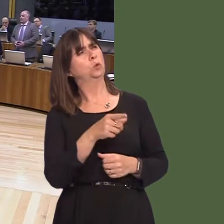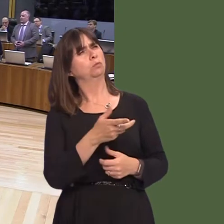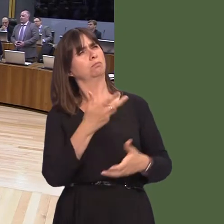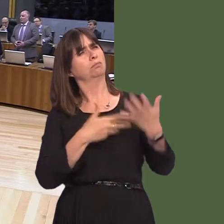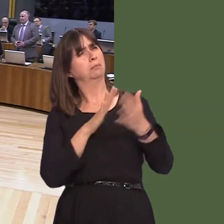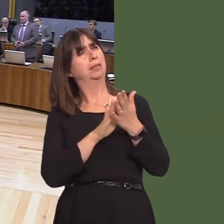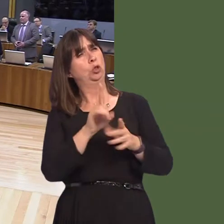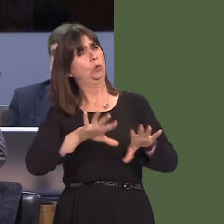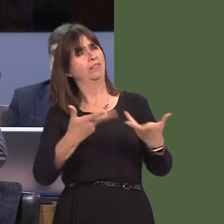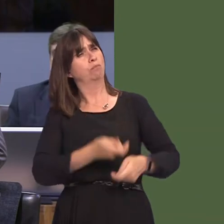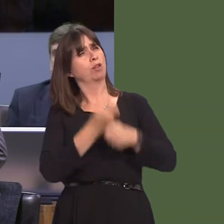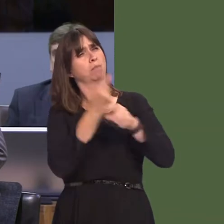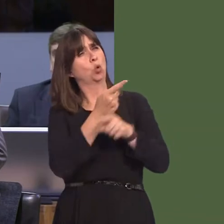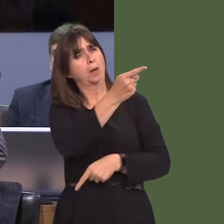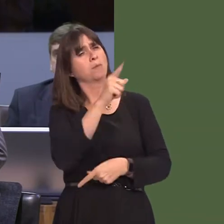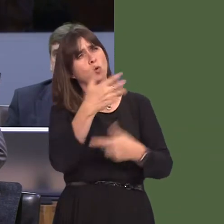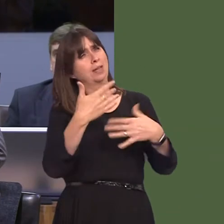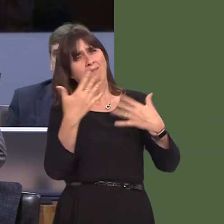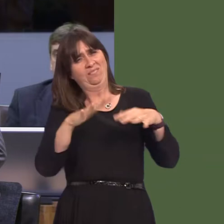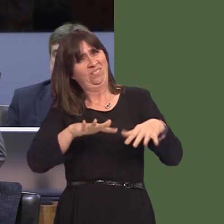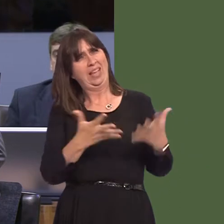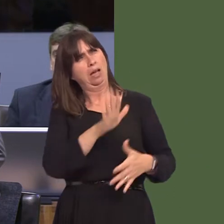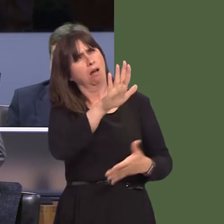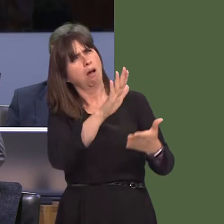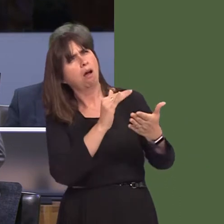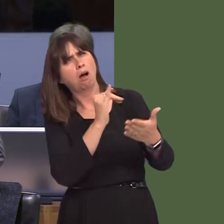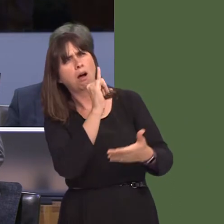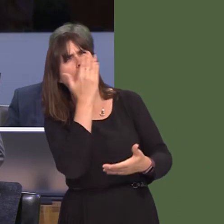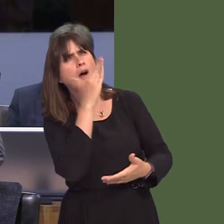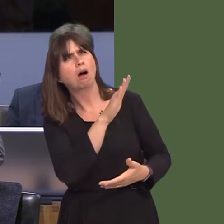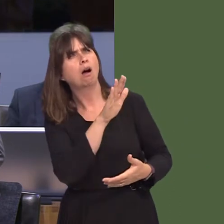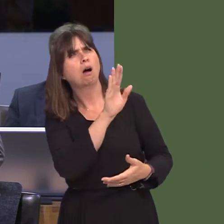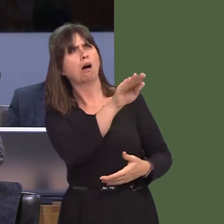you made no representations whatsoever to the chief executive or the airline about these